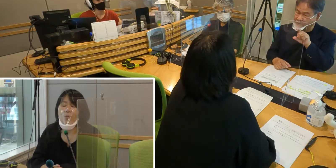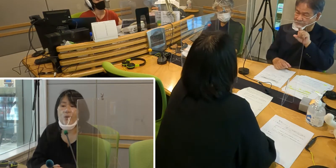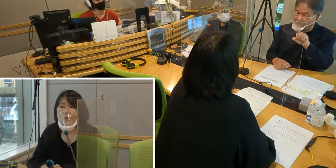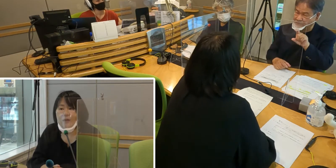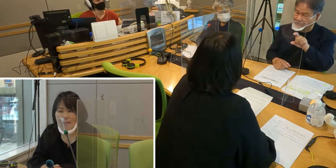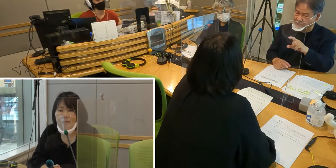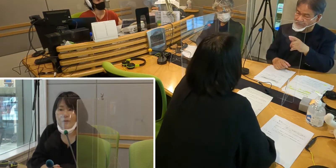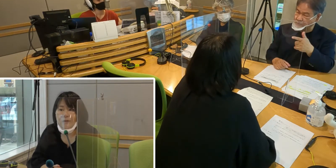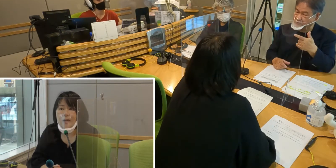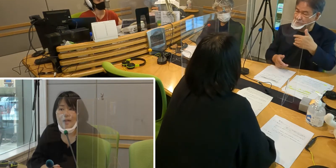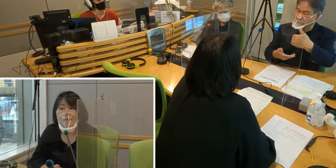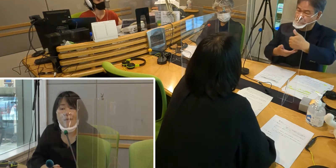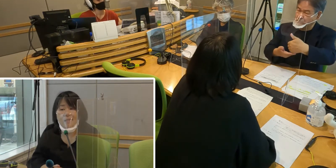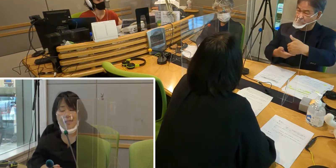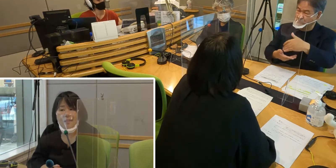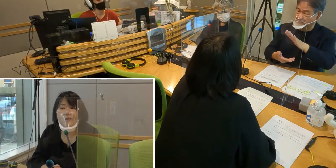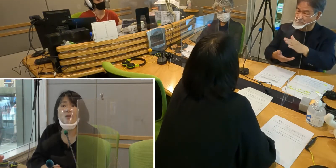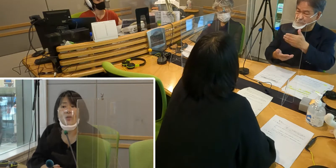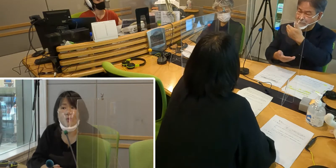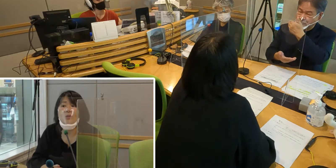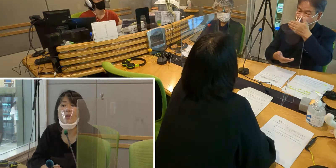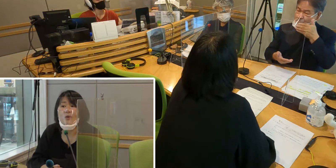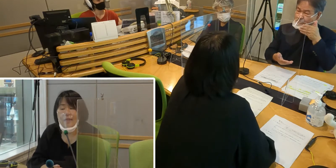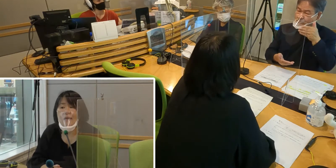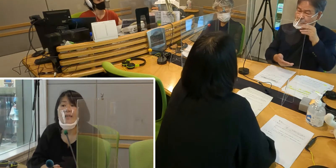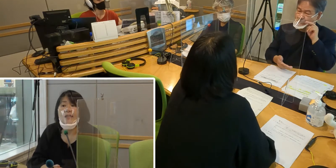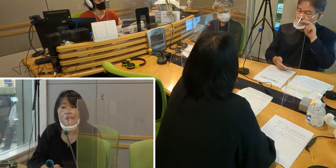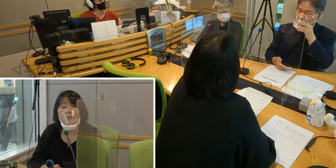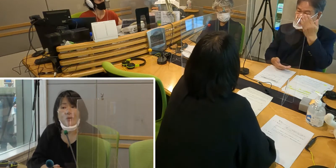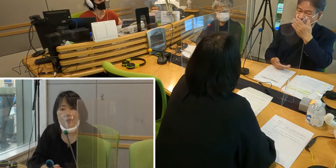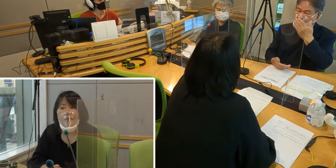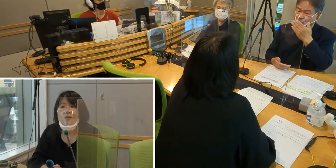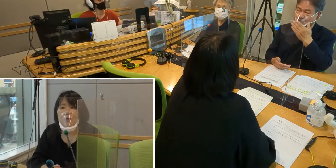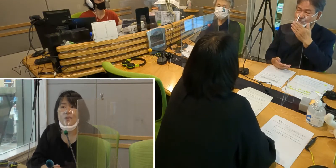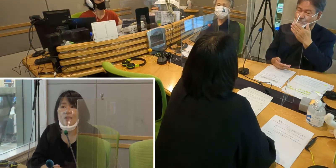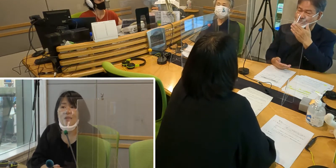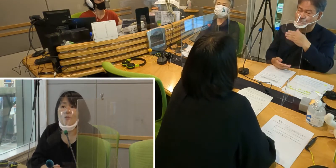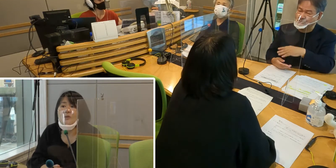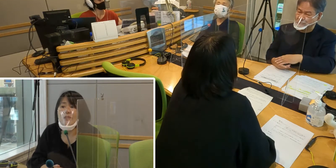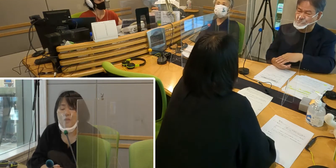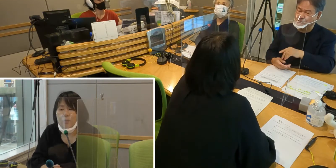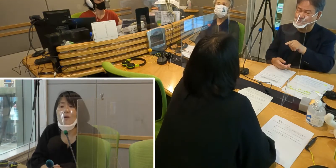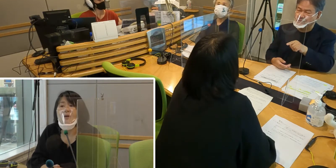「ポイントカードありますか」というような 質問をされることがあるかと思うんですけれども